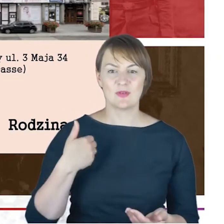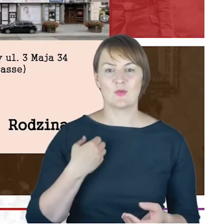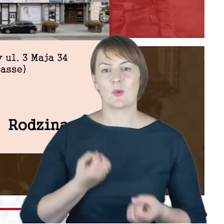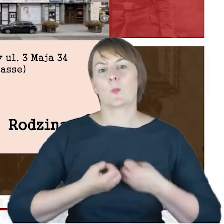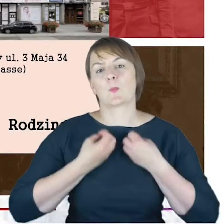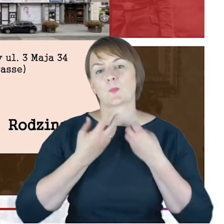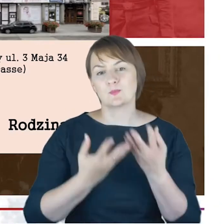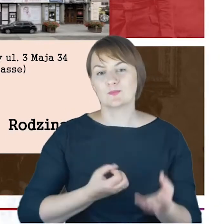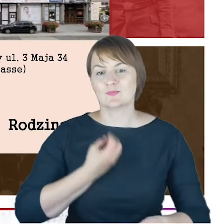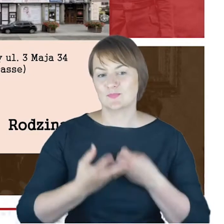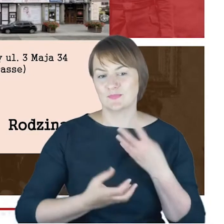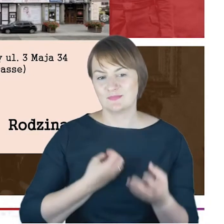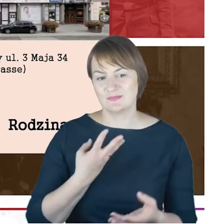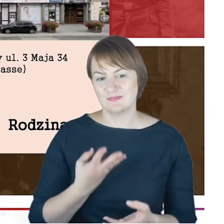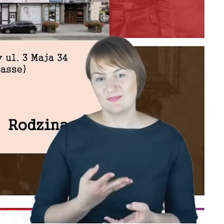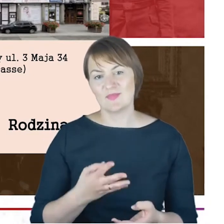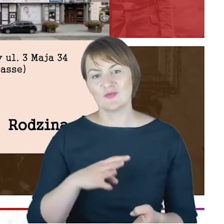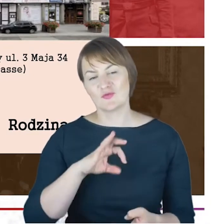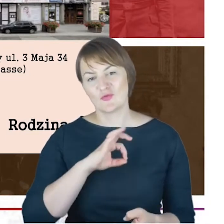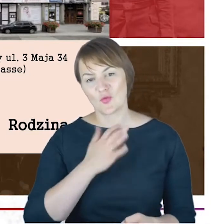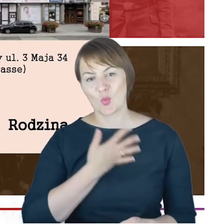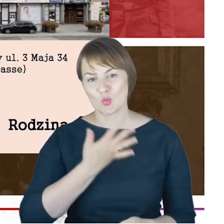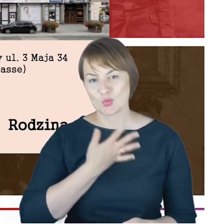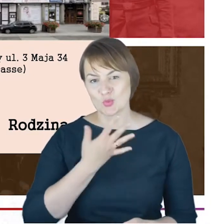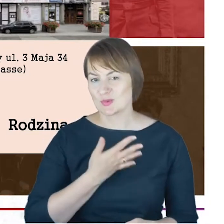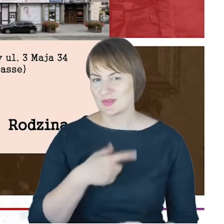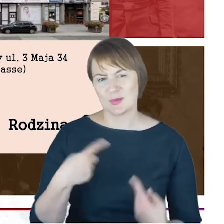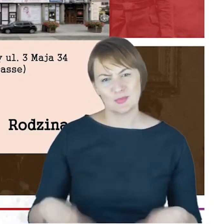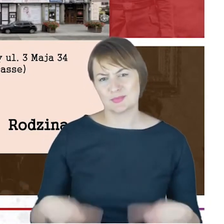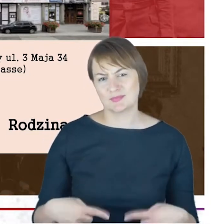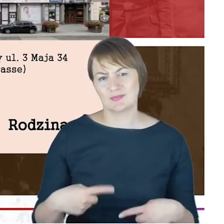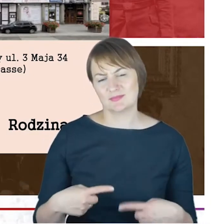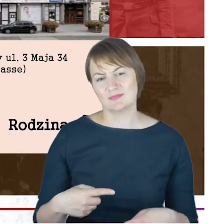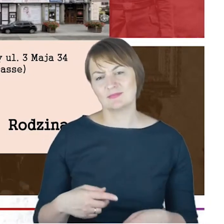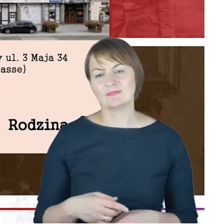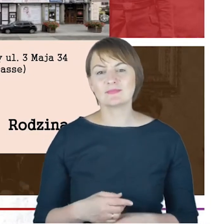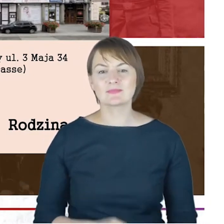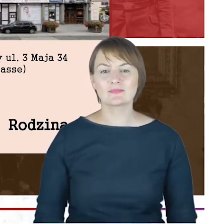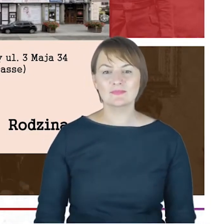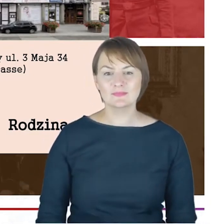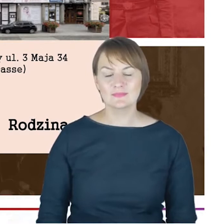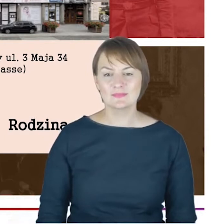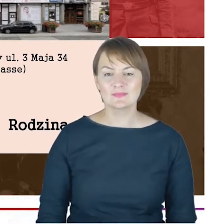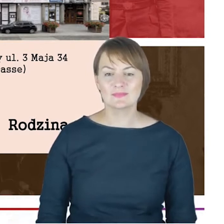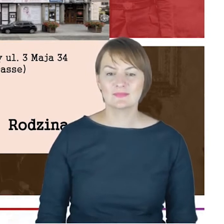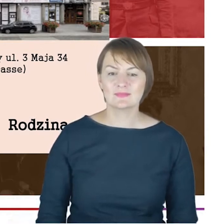opisujący szeroko rozmaite właśnie kwestie natury emocjonalnej. Tym niemniej, Drodzy Państwo,